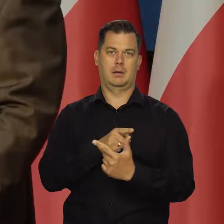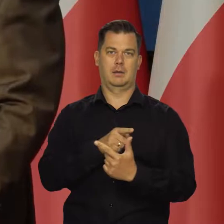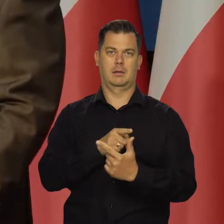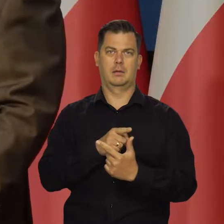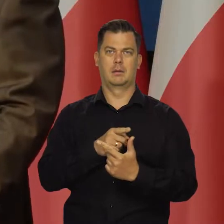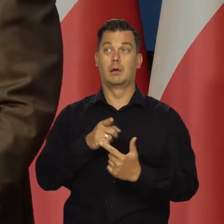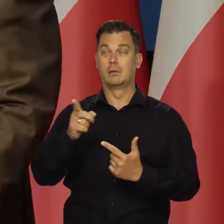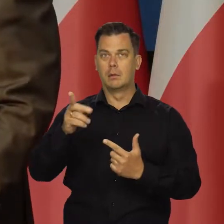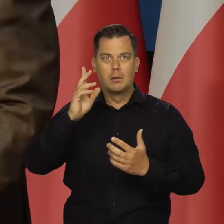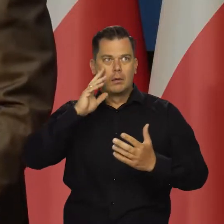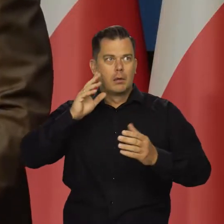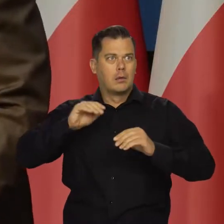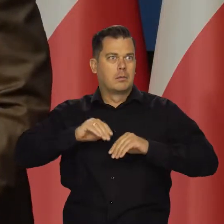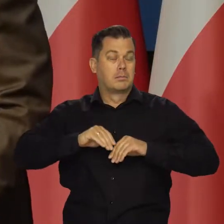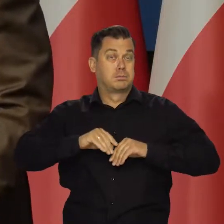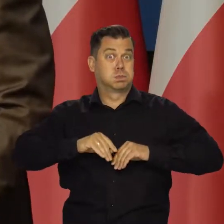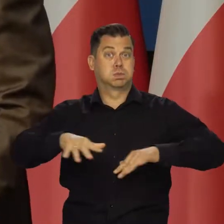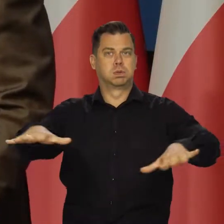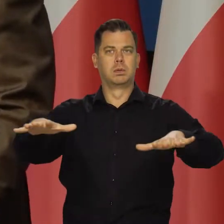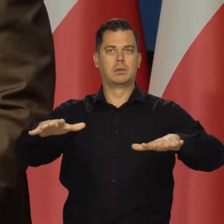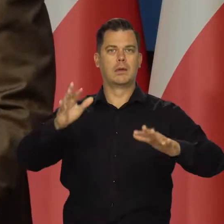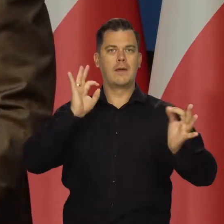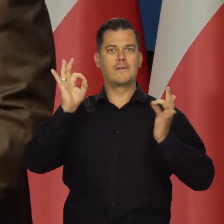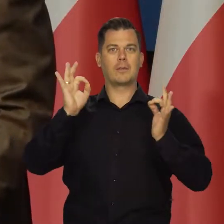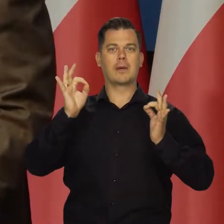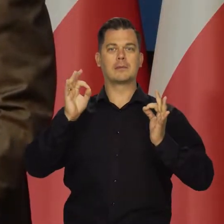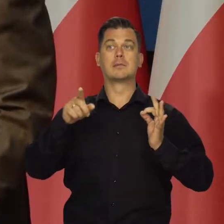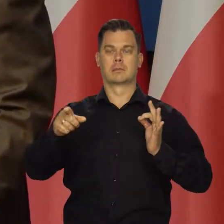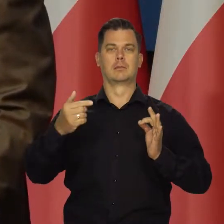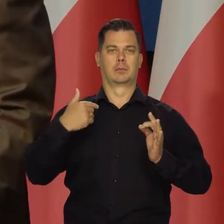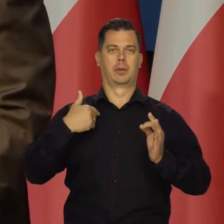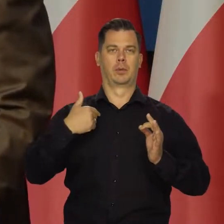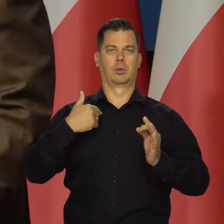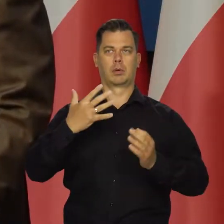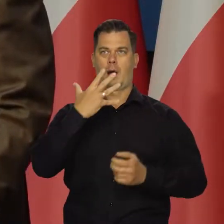I to spowodowało, że w przestrzeni publicznej rozpowszechniono tezę,